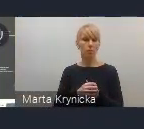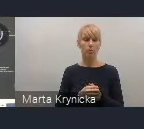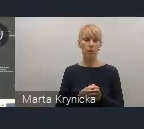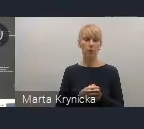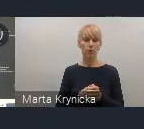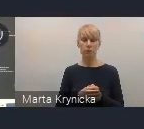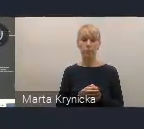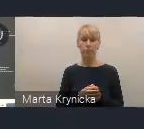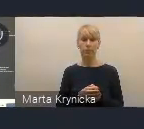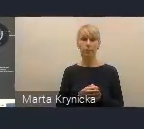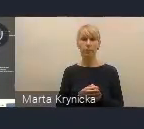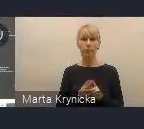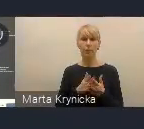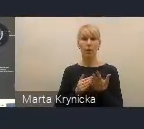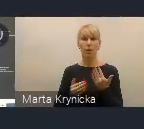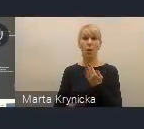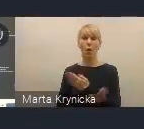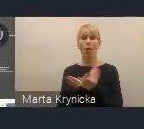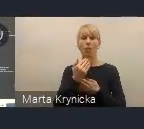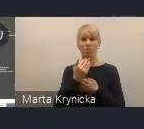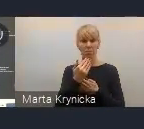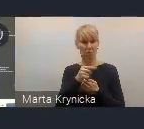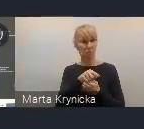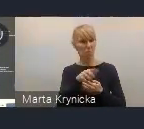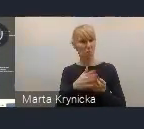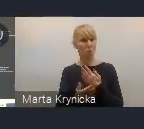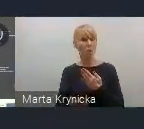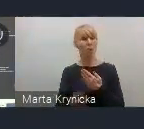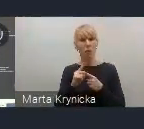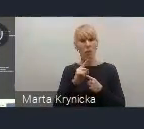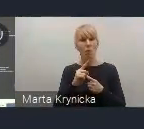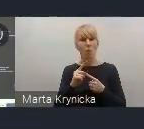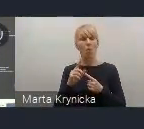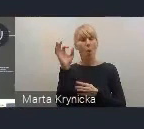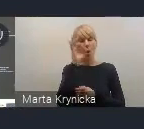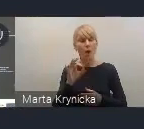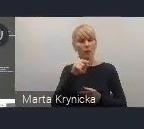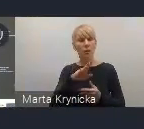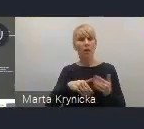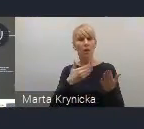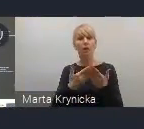jako okazję do szerokiej promocji polskiego podejścia do polityki miejskiej